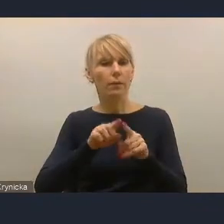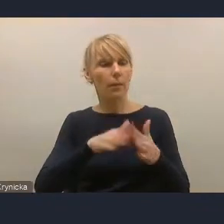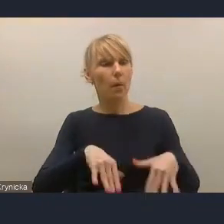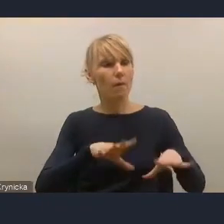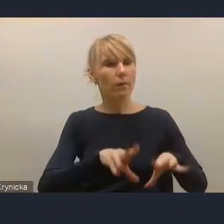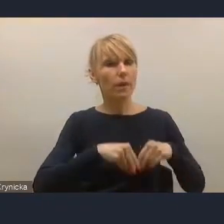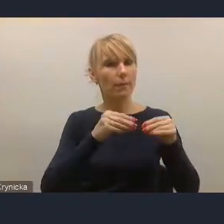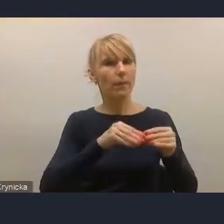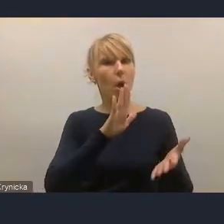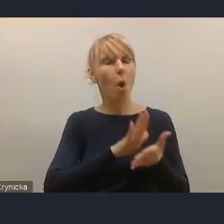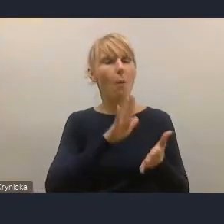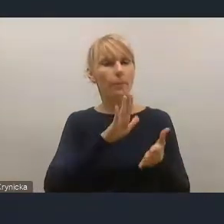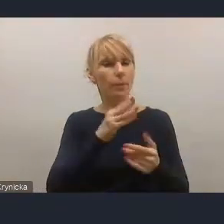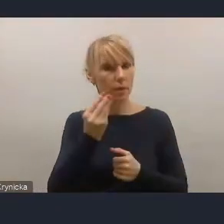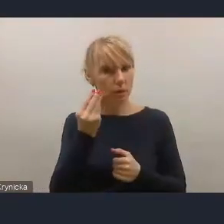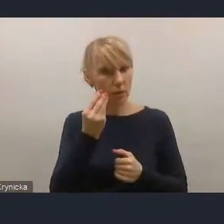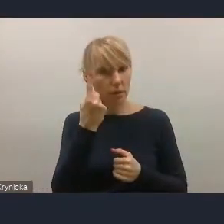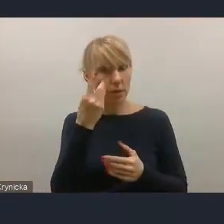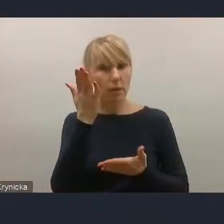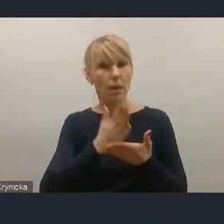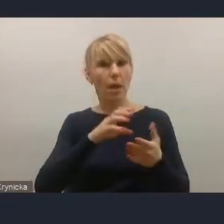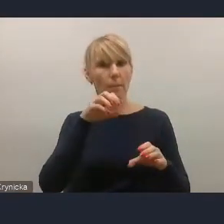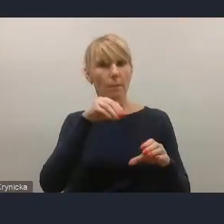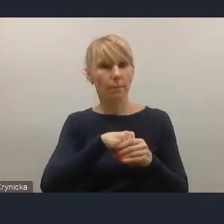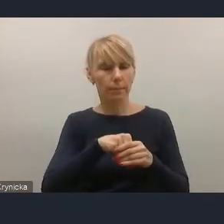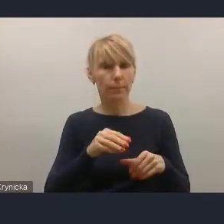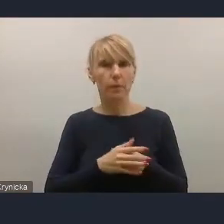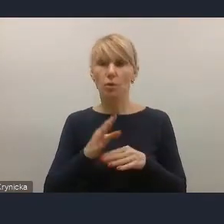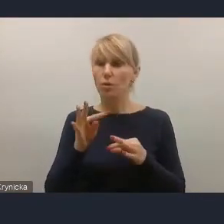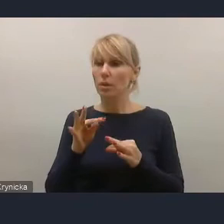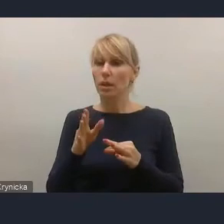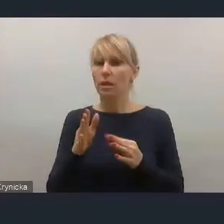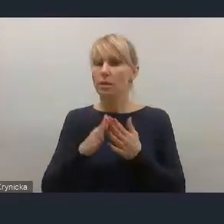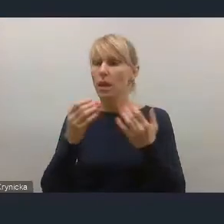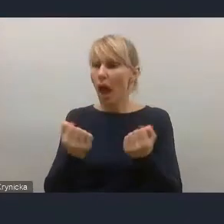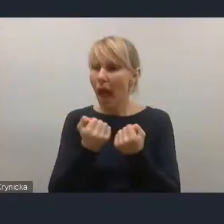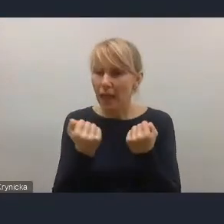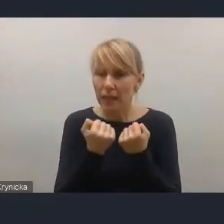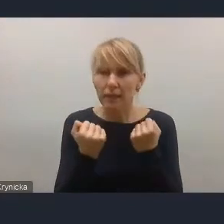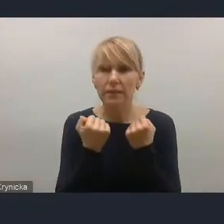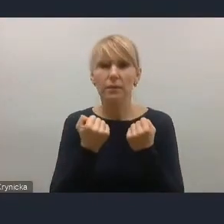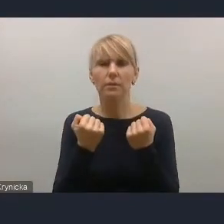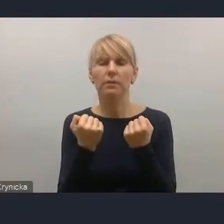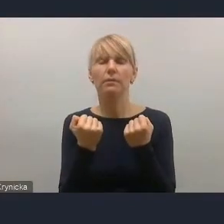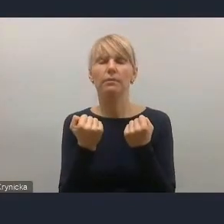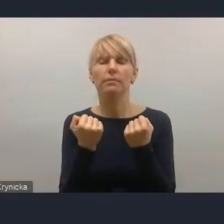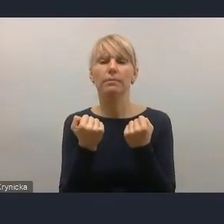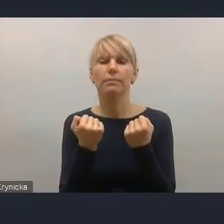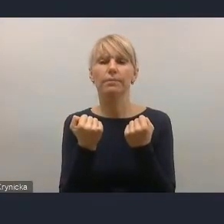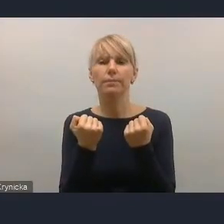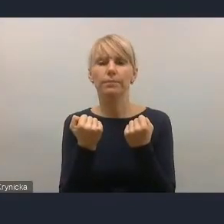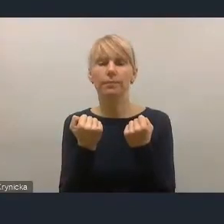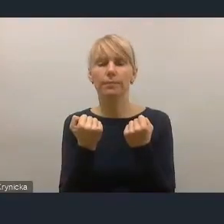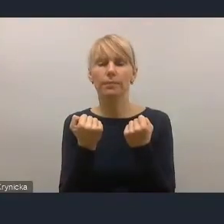ale co do którego podejmujemy w tej chwili aktywność,